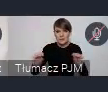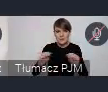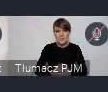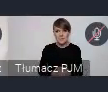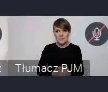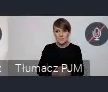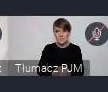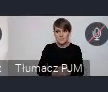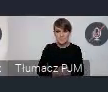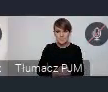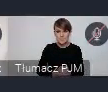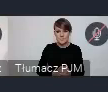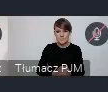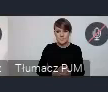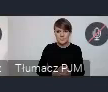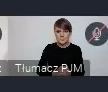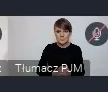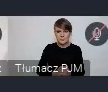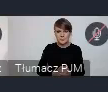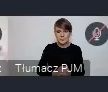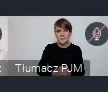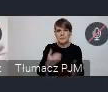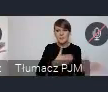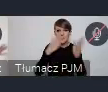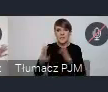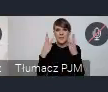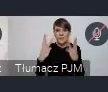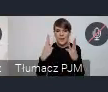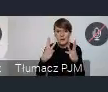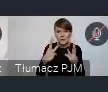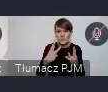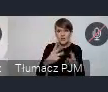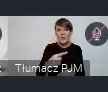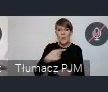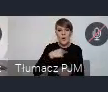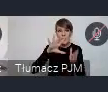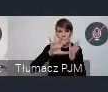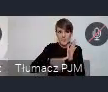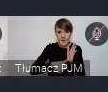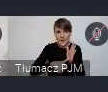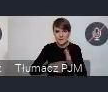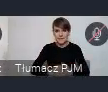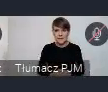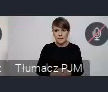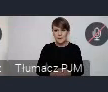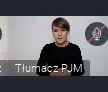I kolejny bardzo ważny element - Voices from Cities, głos miast.